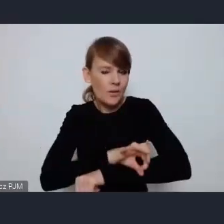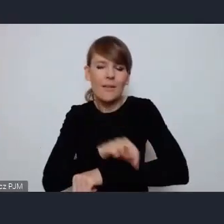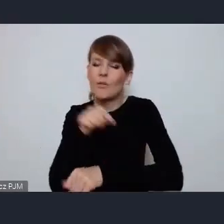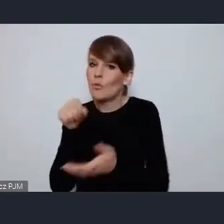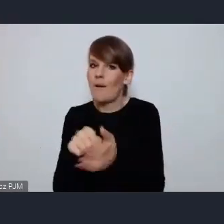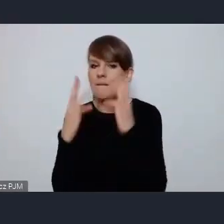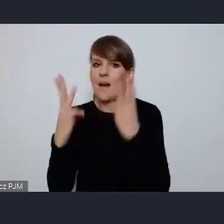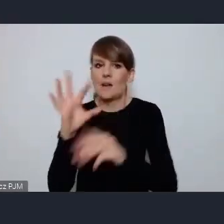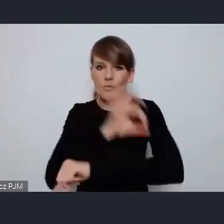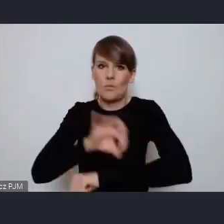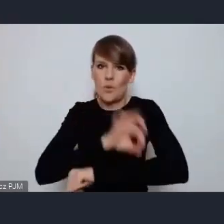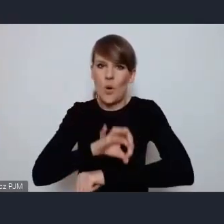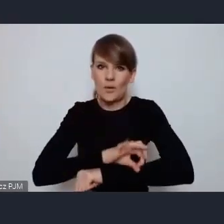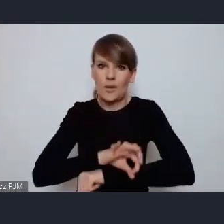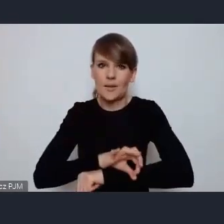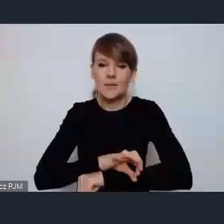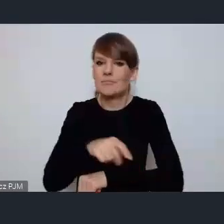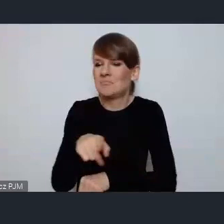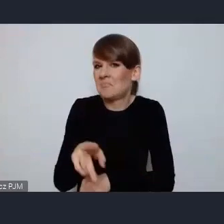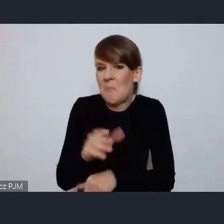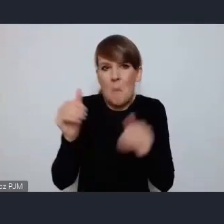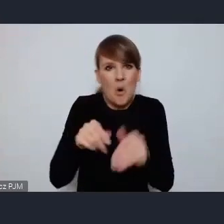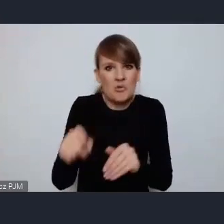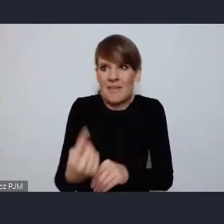chyba jeden z niewielu jeśli nie jedyny realizowany w kraju.